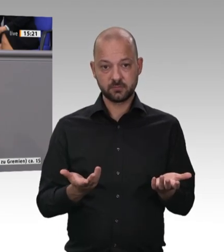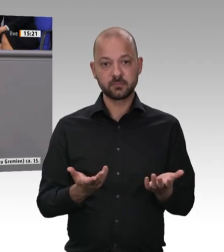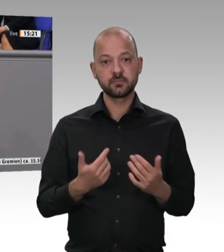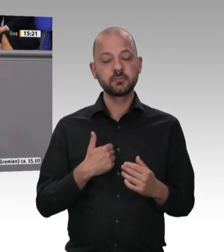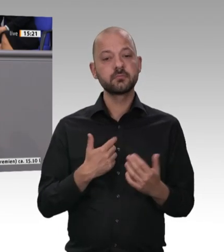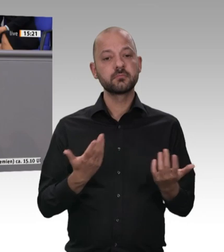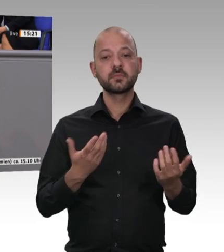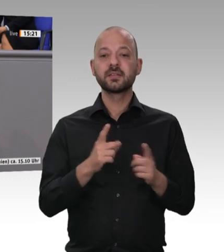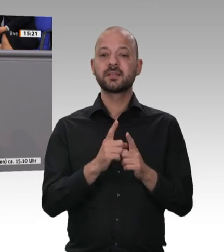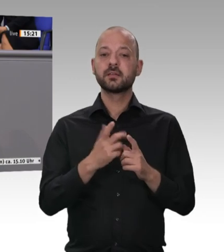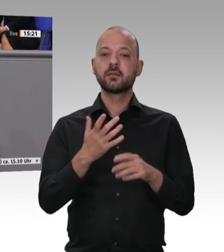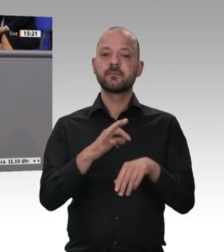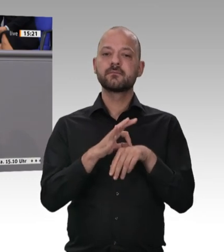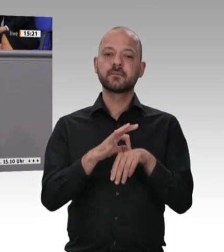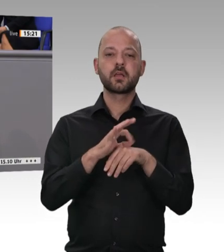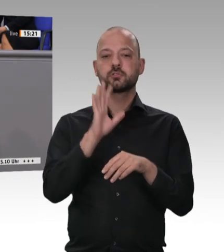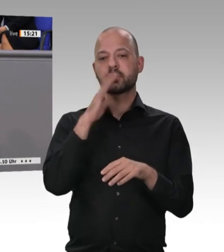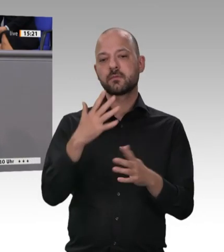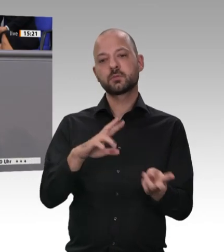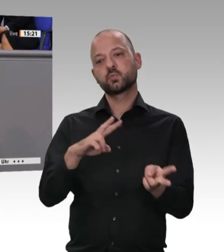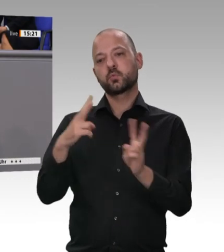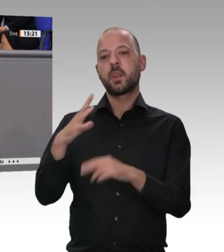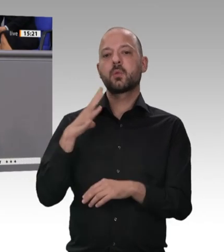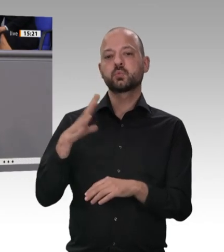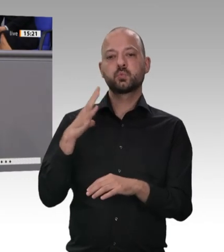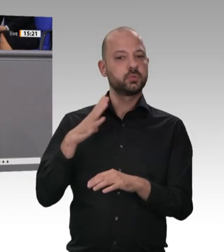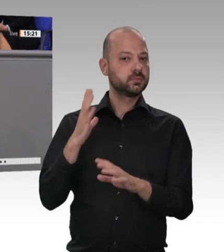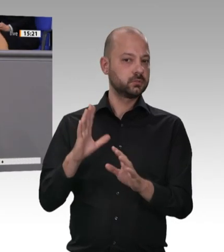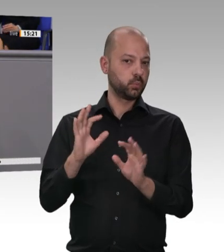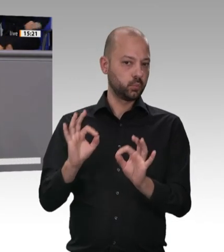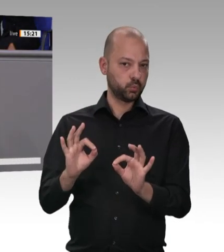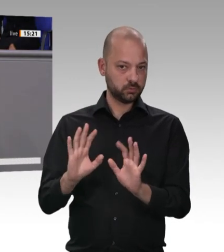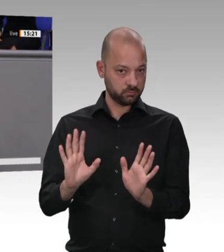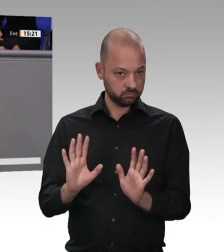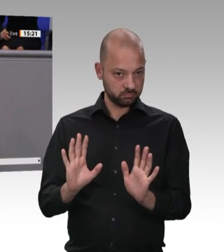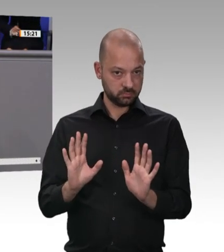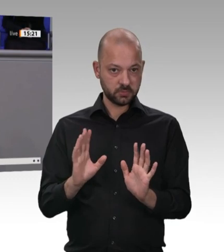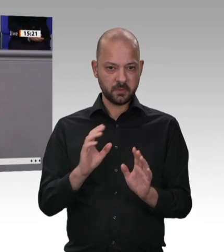anpacken, notfalls auch gern in einer Sondersitzung. Wir haben schon Sondersitzungen wegen anderer